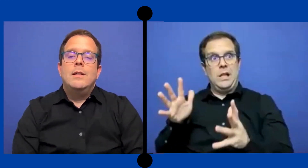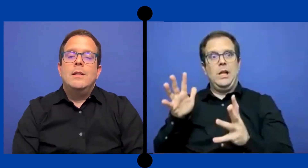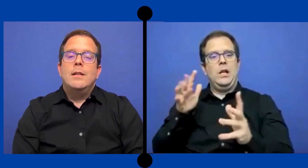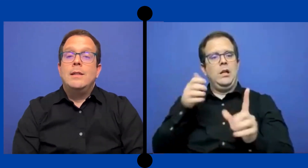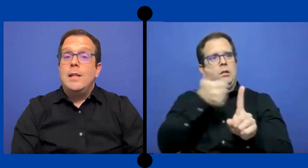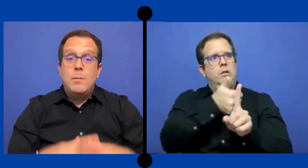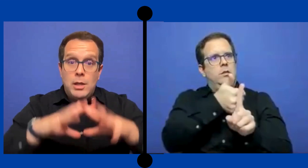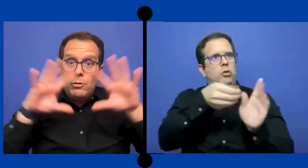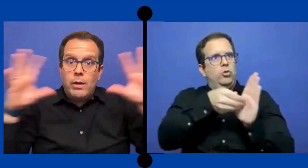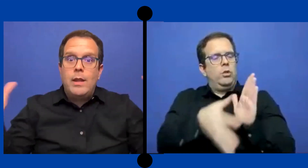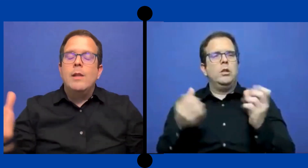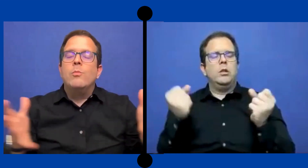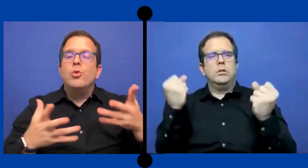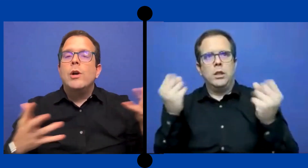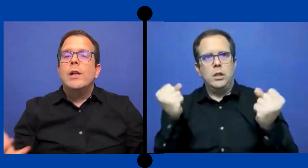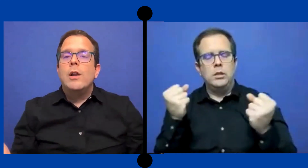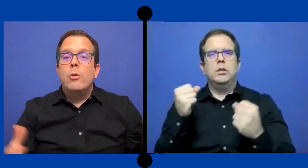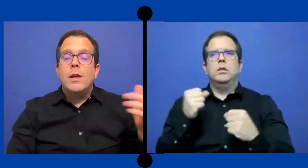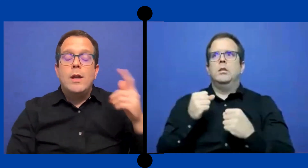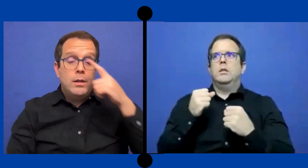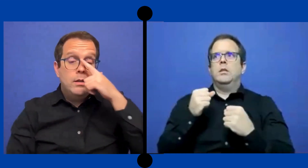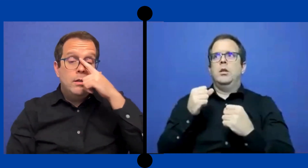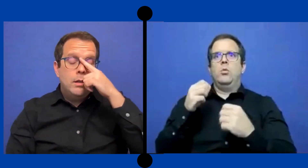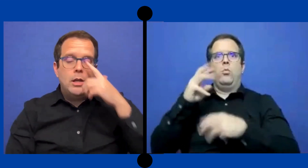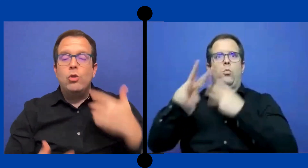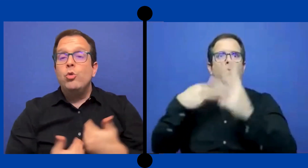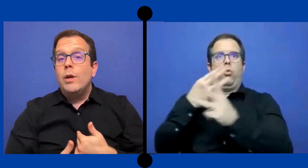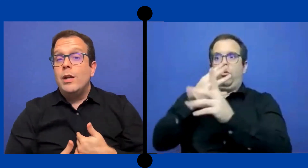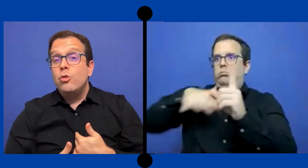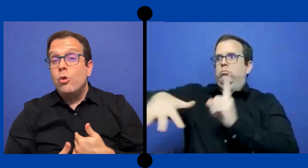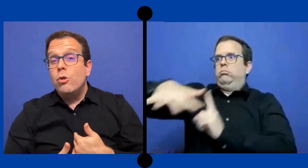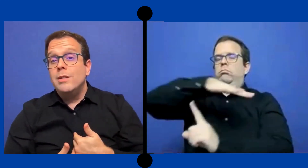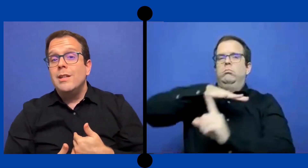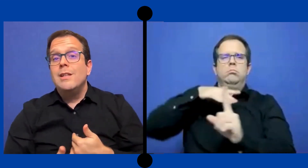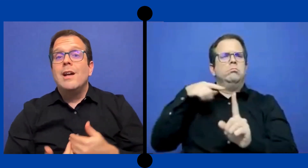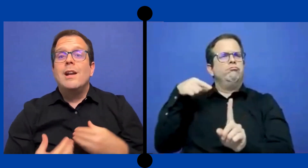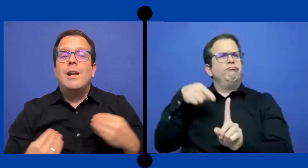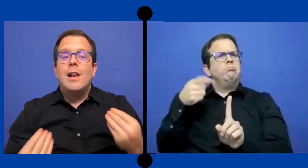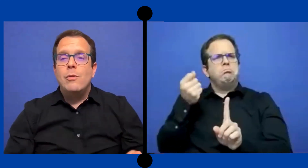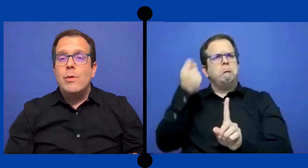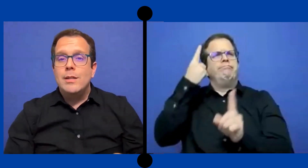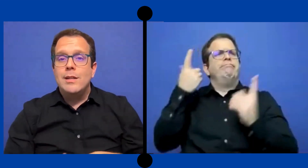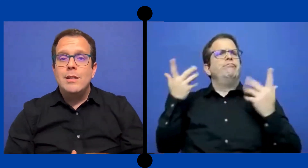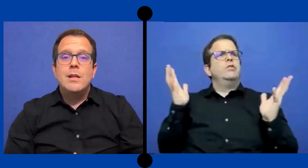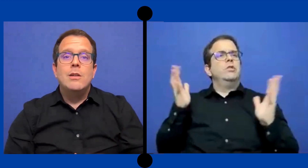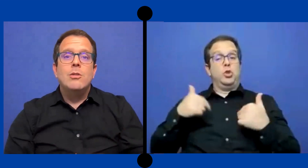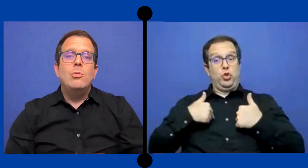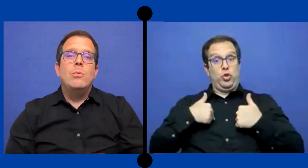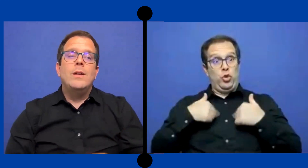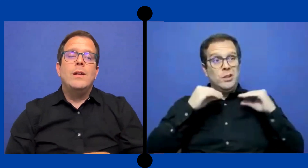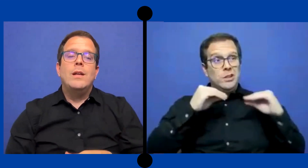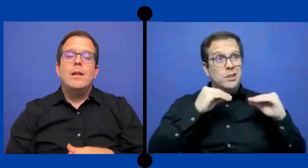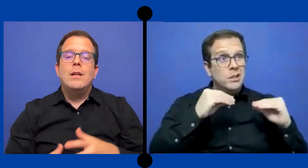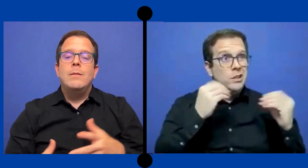Y entendimiento verdad del mundo que le rodea que no ... tuve que yo enseñarle la lengua de señas, no tuve que